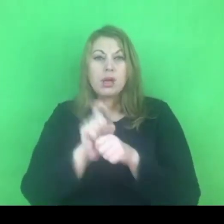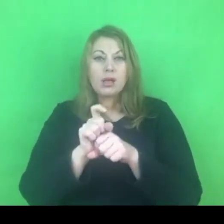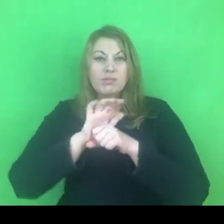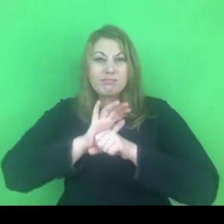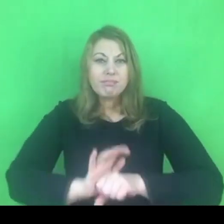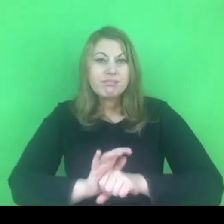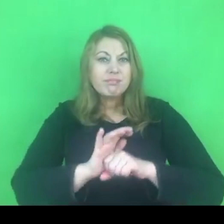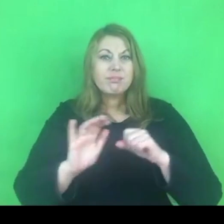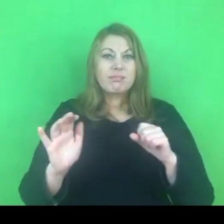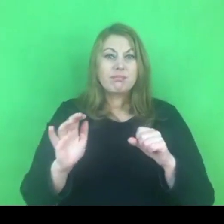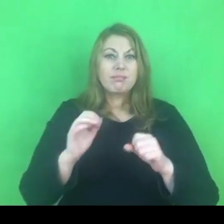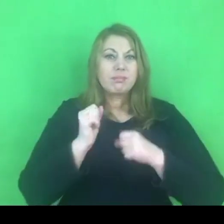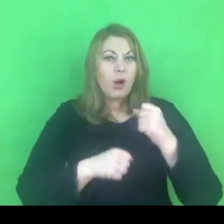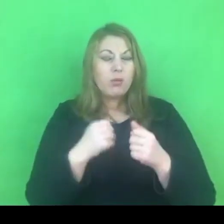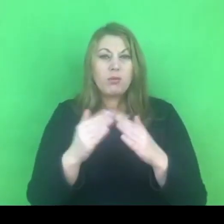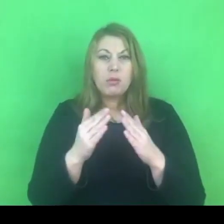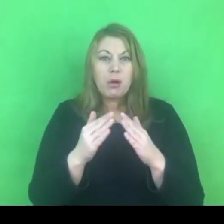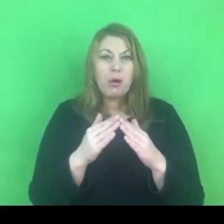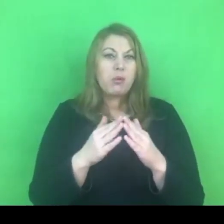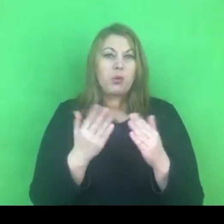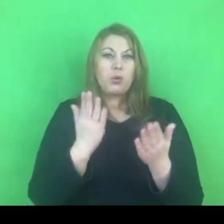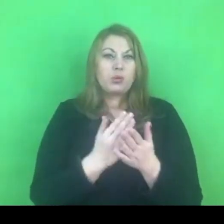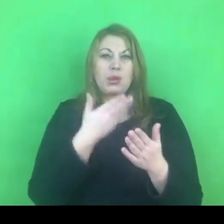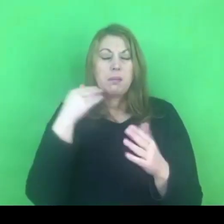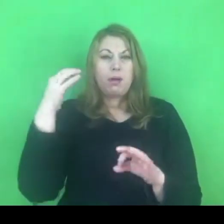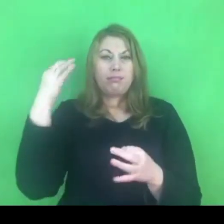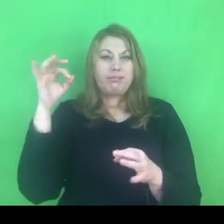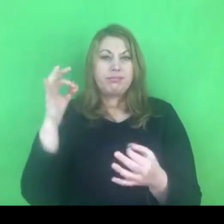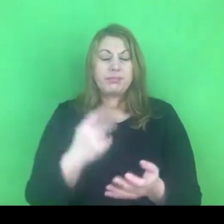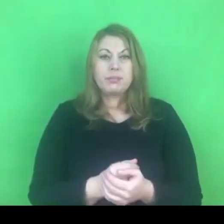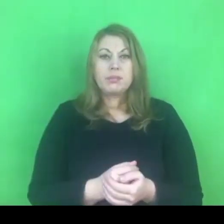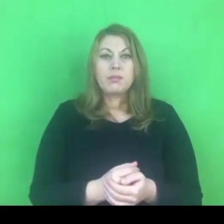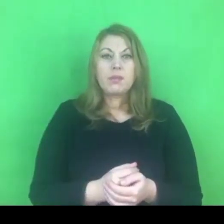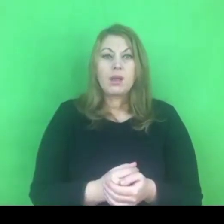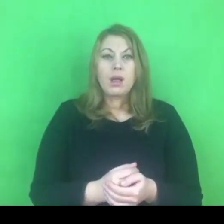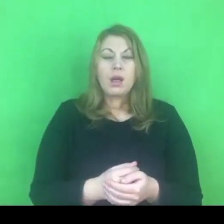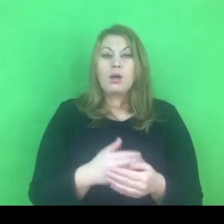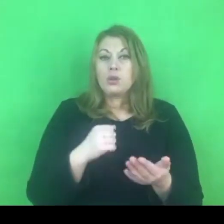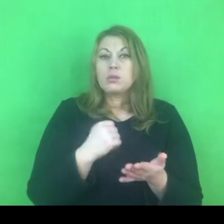Jeśli chodzi o konwencję, to myślę, że na tym się zatrzymamy,